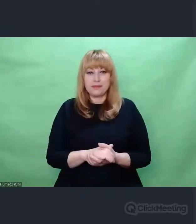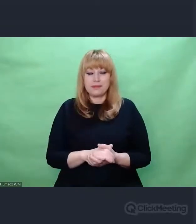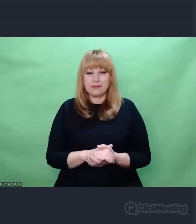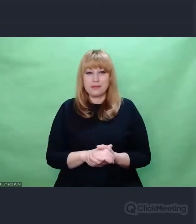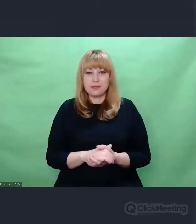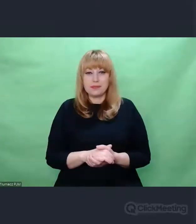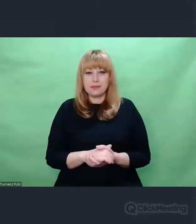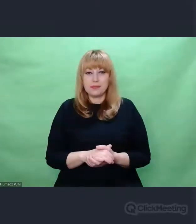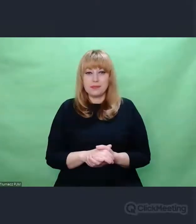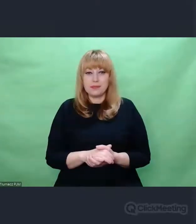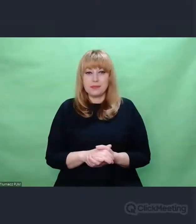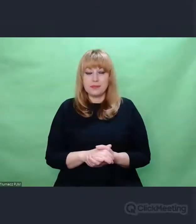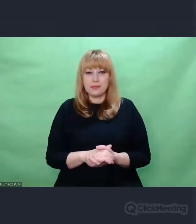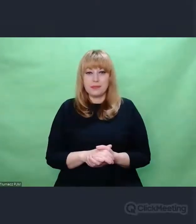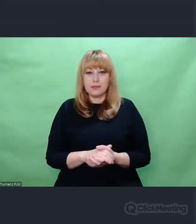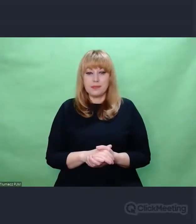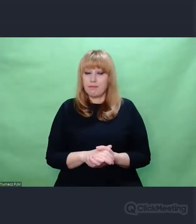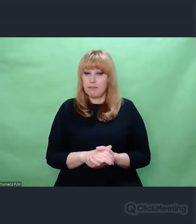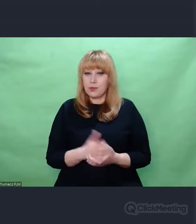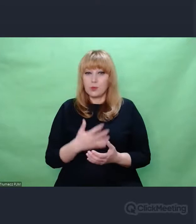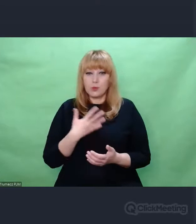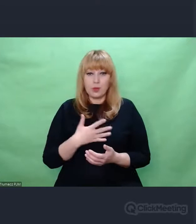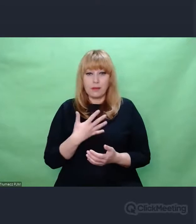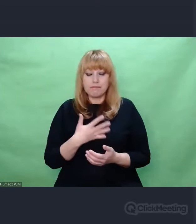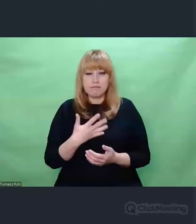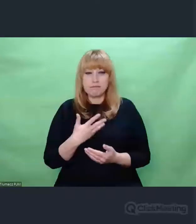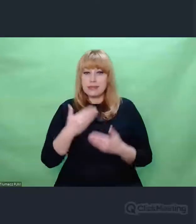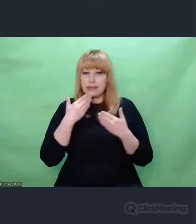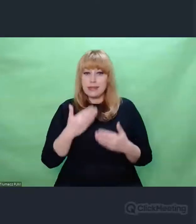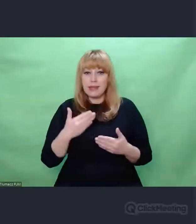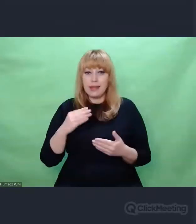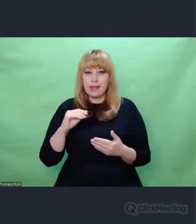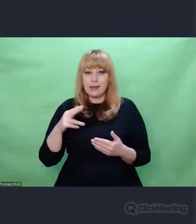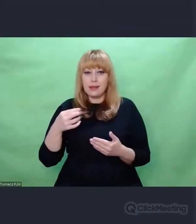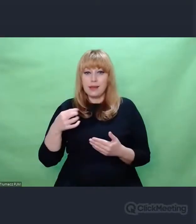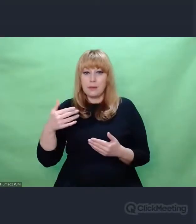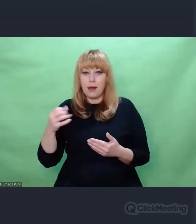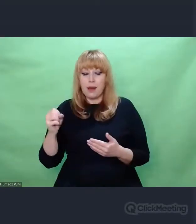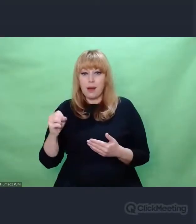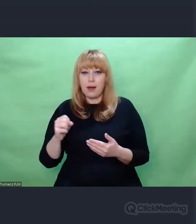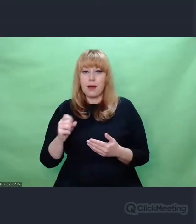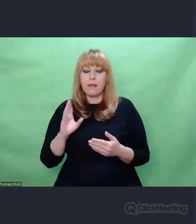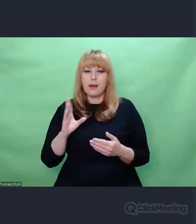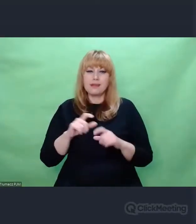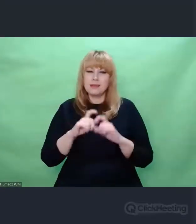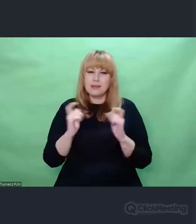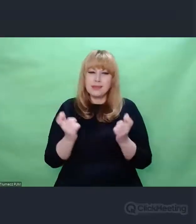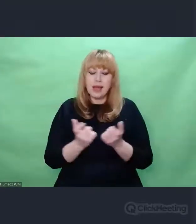Mam wrażenie, że dzięki Enigmie cały zbiór zdarzeń i zjawisk,